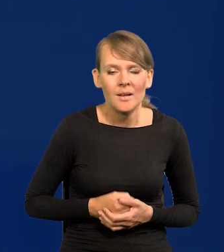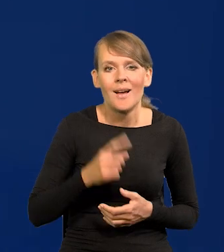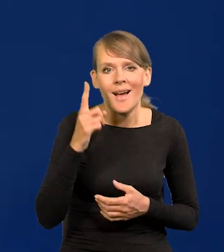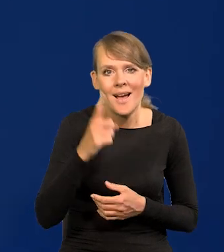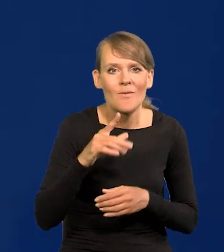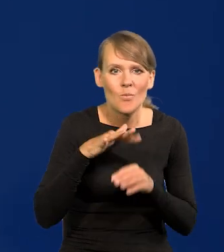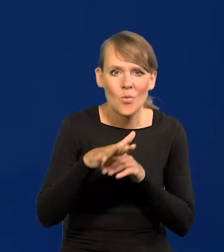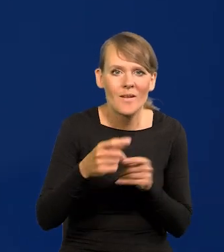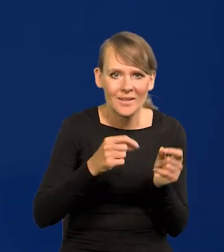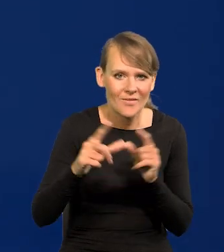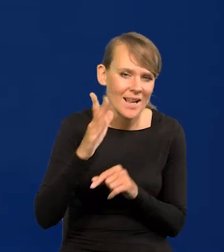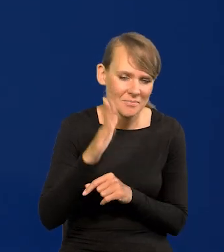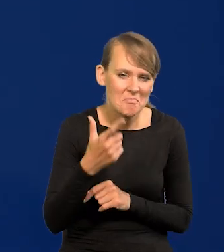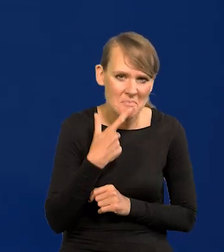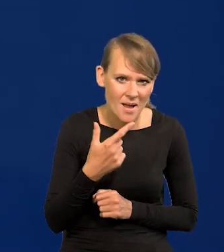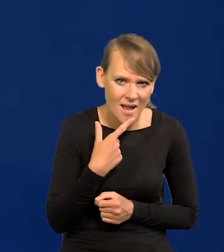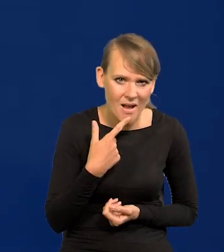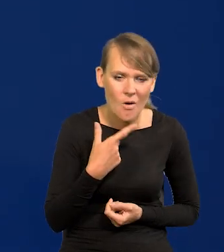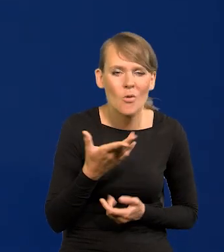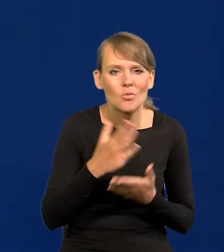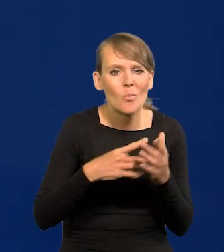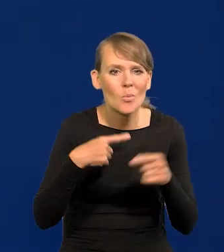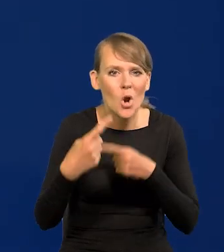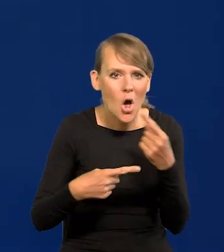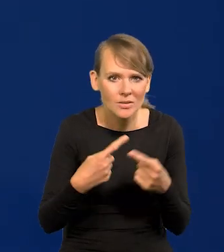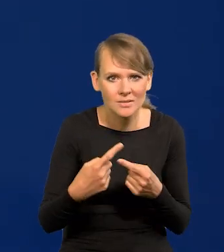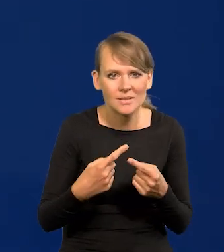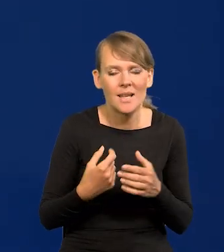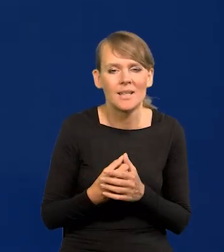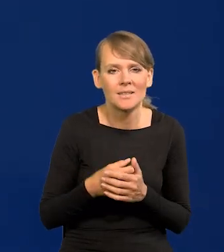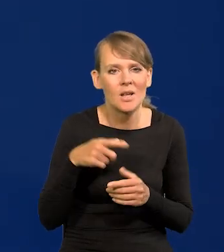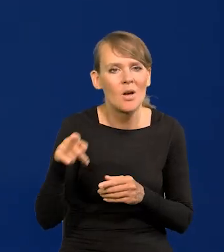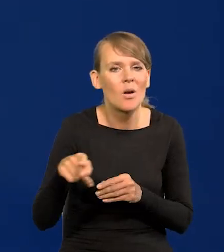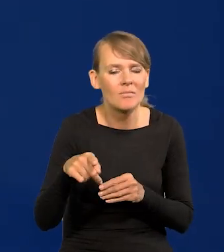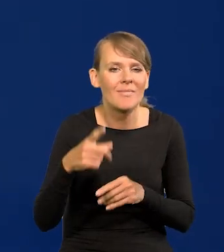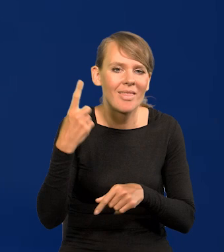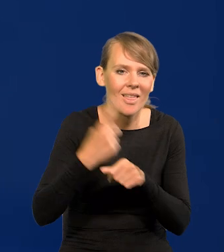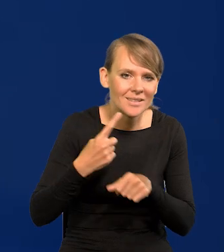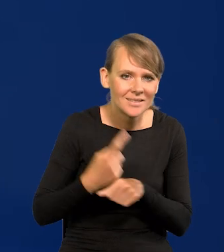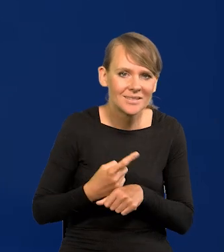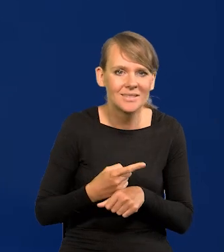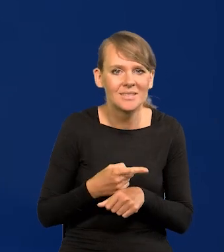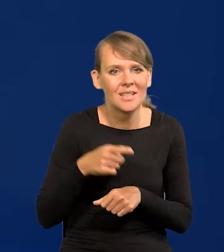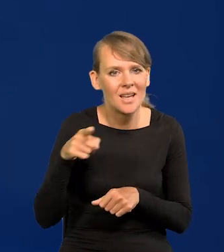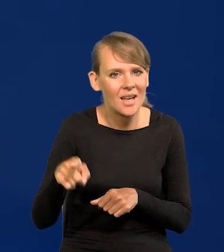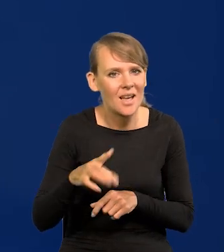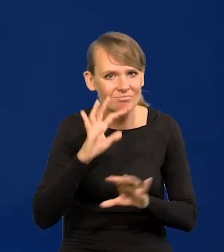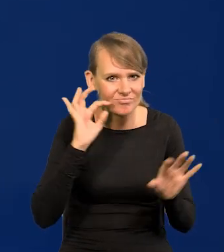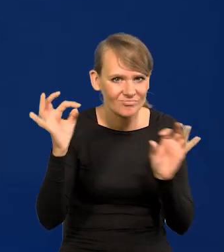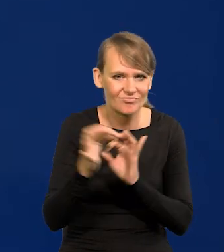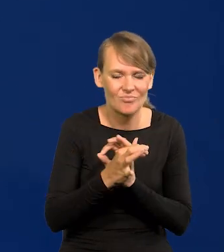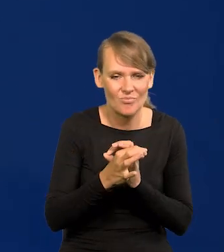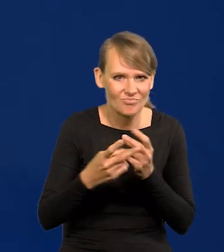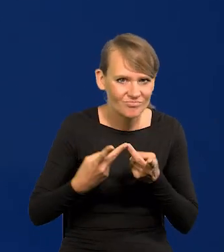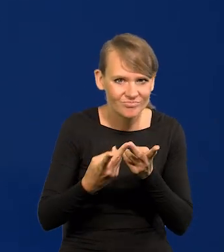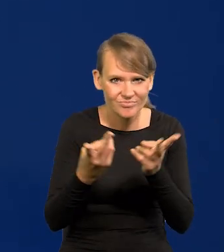Natomiast wpływ na inflację będzie niewielki. Pewne procesy co są publicznie, czy decyzje głośne